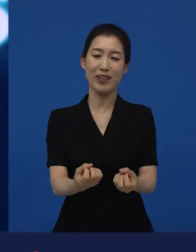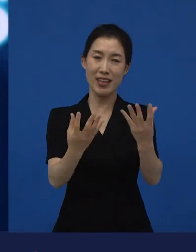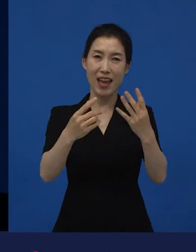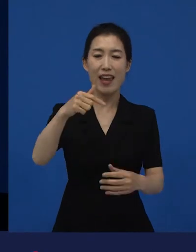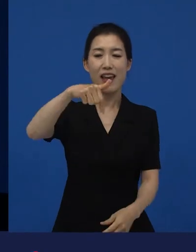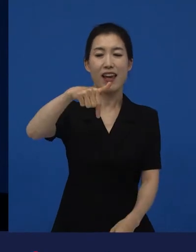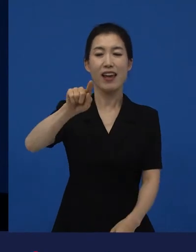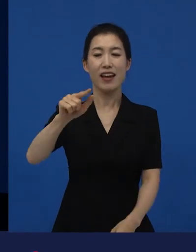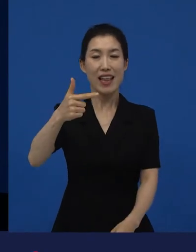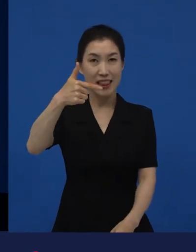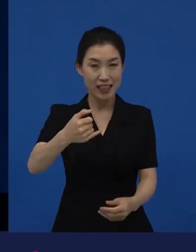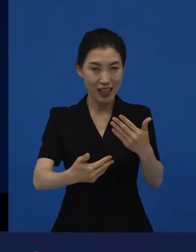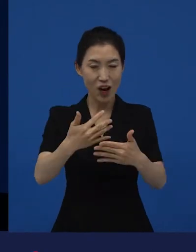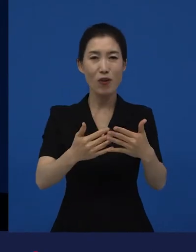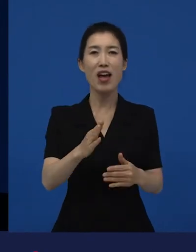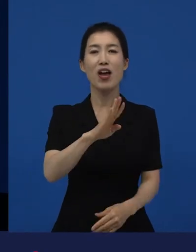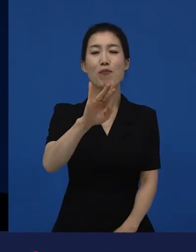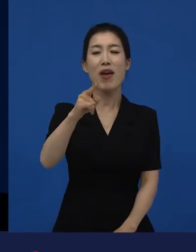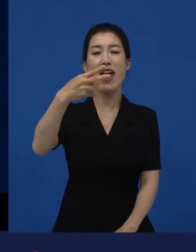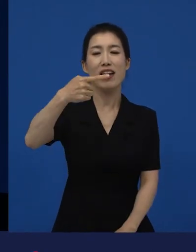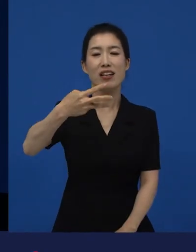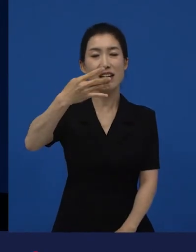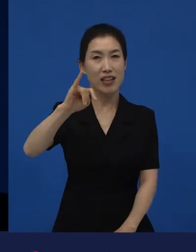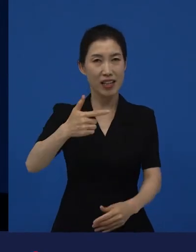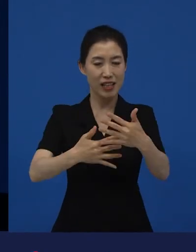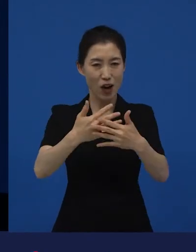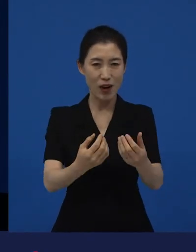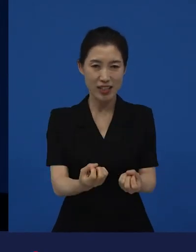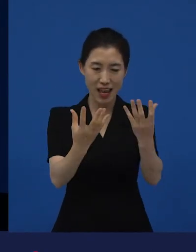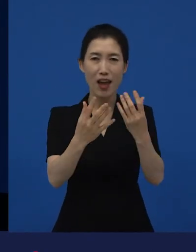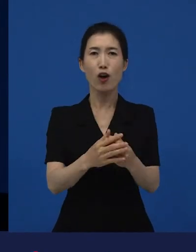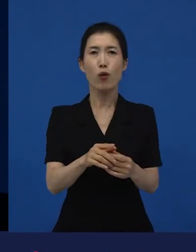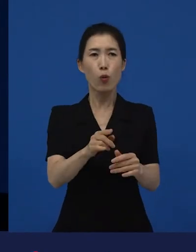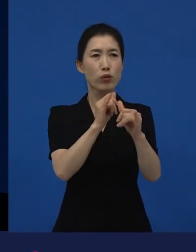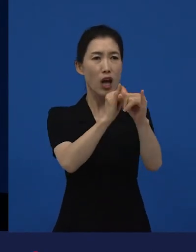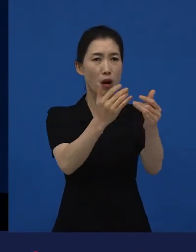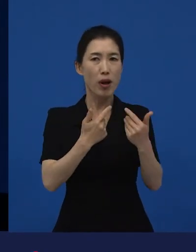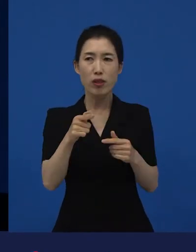깐느영화제, 베를린영화제 뭐 이런 많은 곳에서 상을 받았다는데